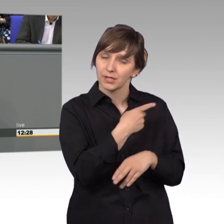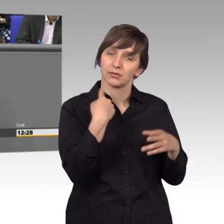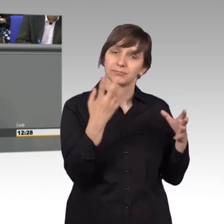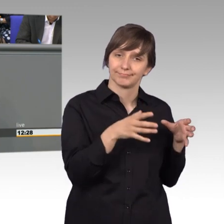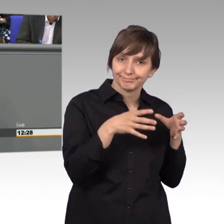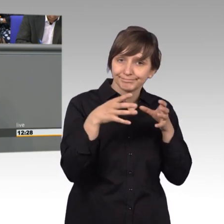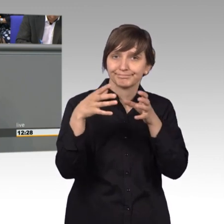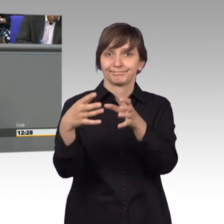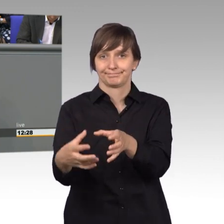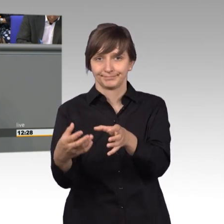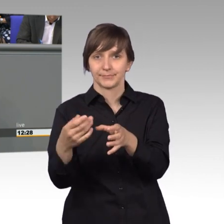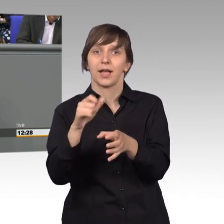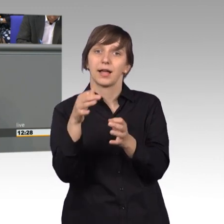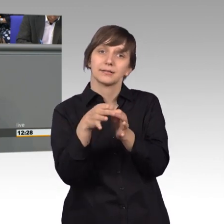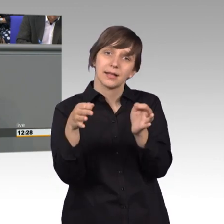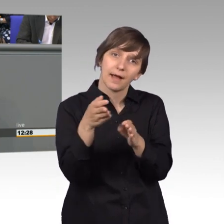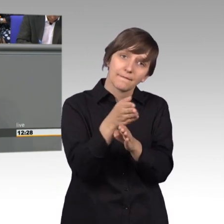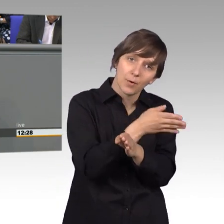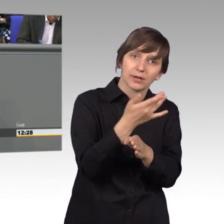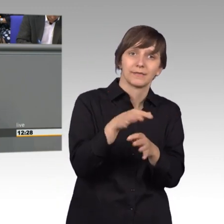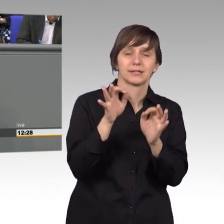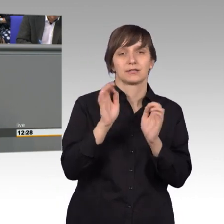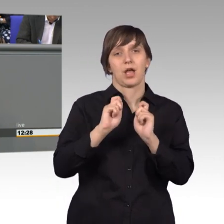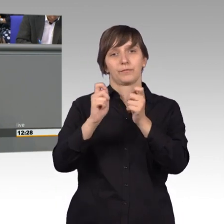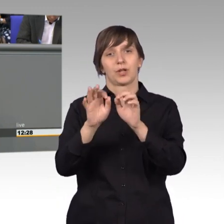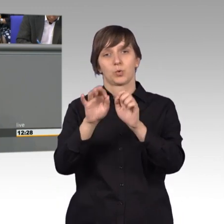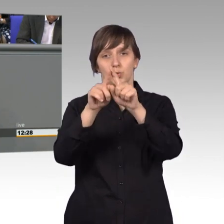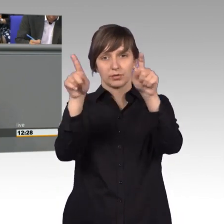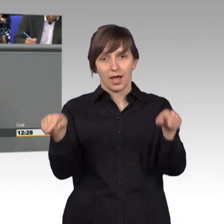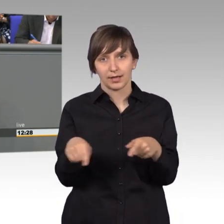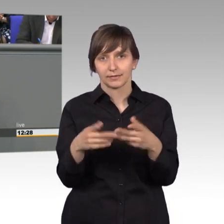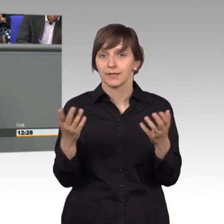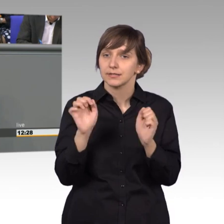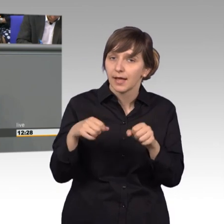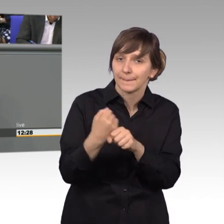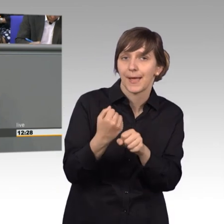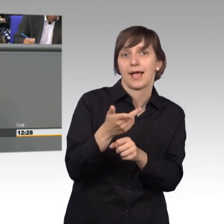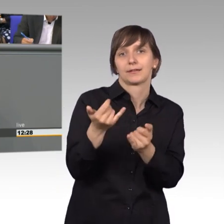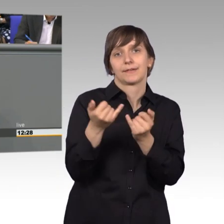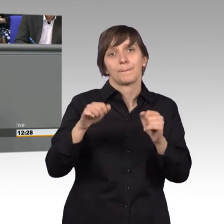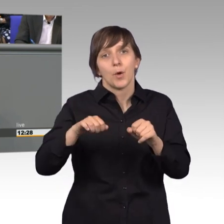vorher wurde ein Gutachten in Auftrag gegeben, was man denn nicht doch machen könnte, ob es denn nicht doch eine Möglichkeit gäbe.